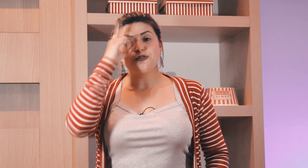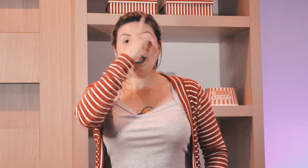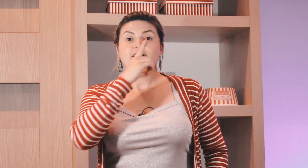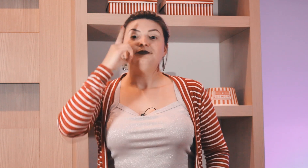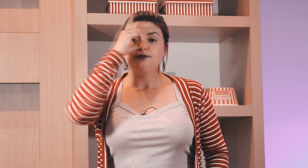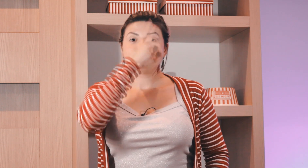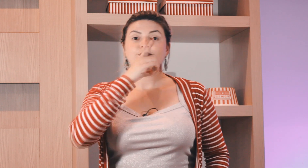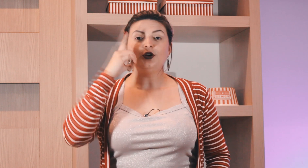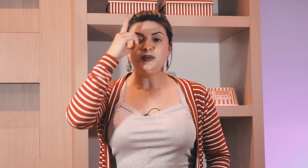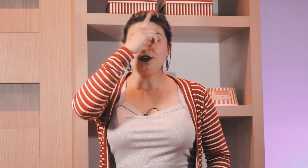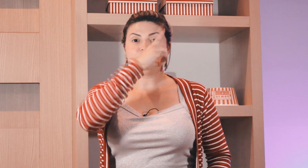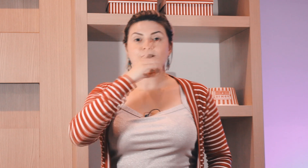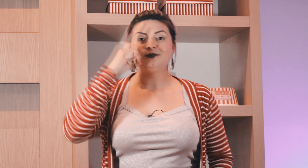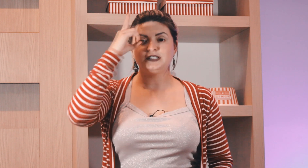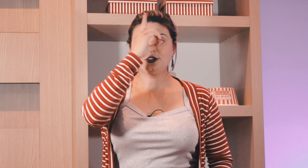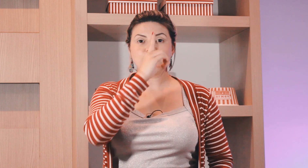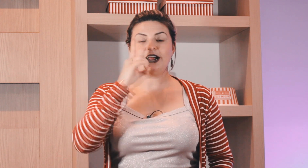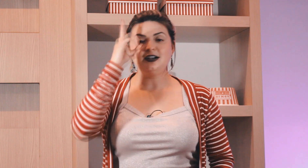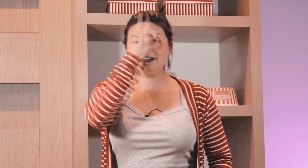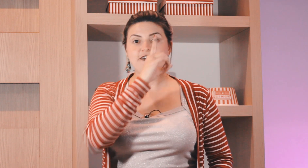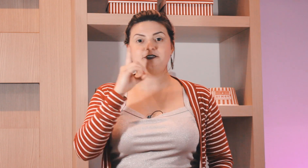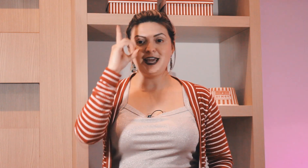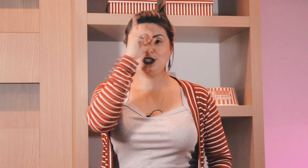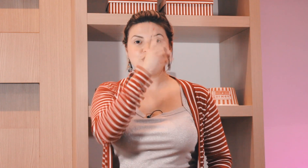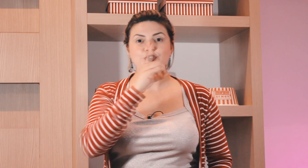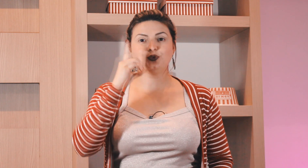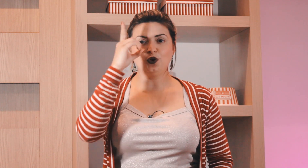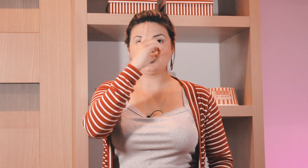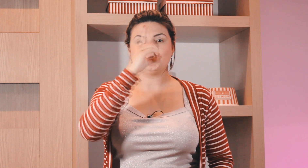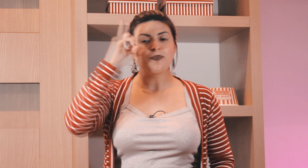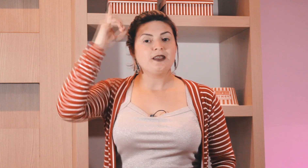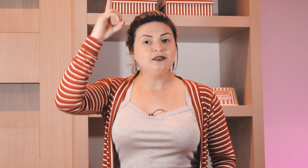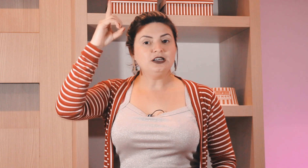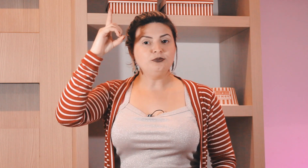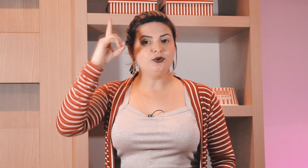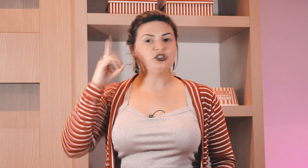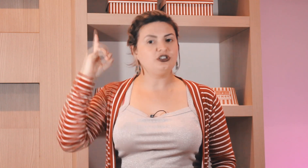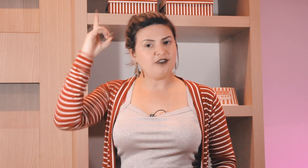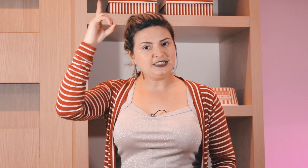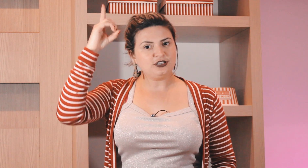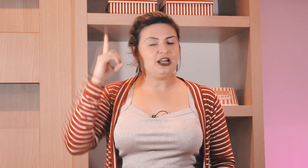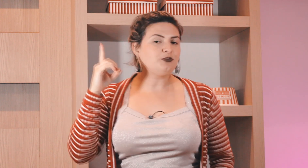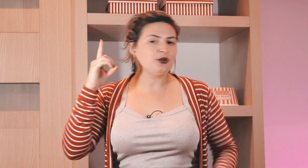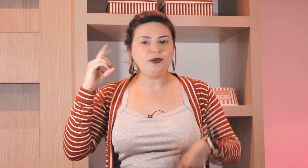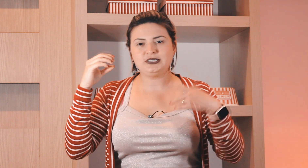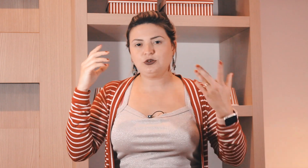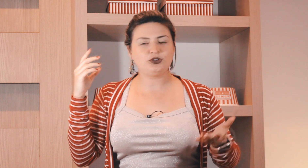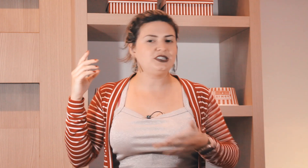faz circular domingo circular na frente do rosto não puxa não faz aqui do lado porque pode ser